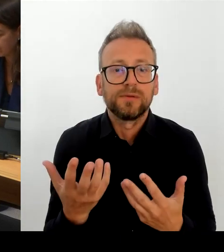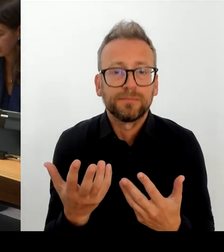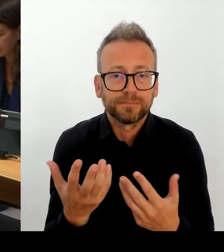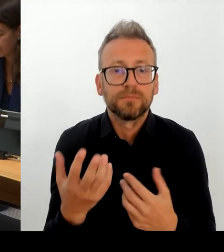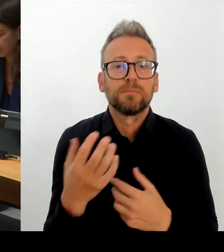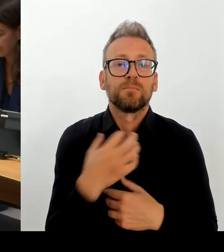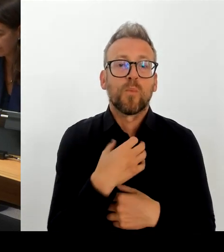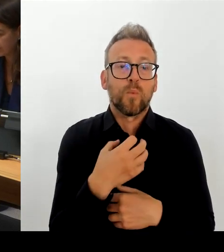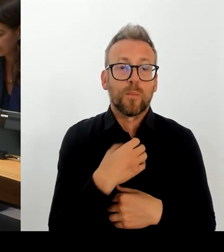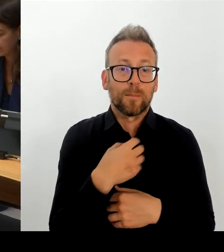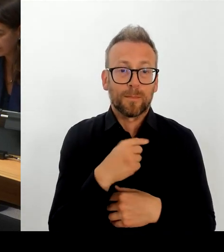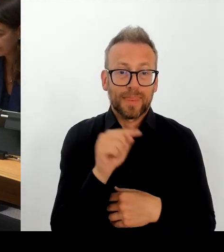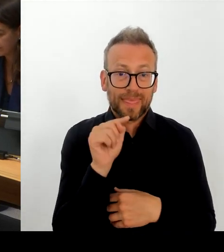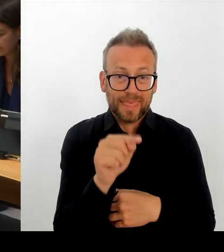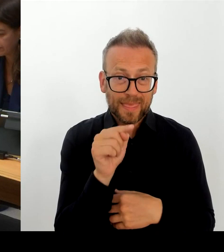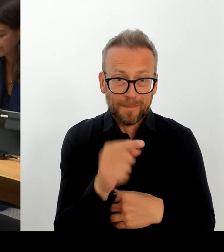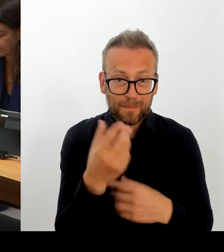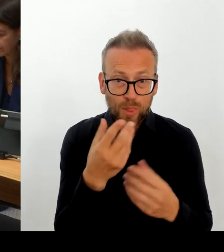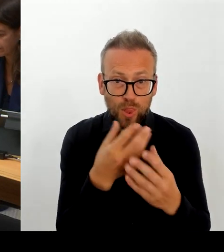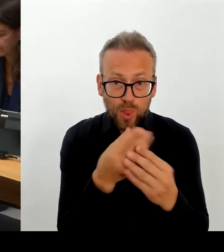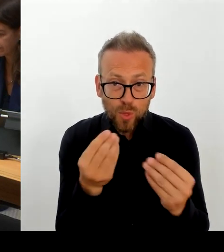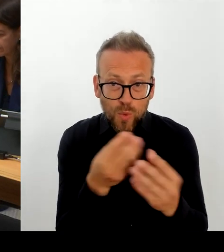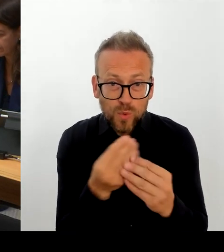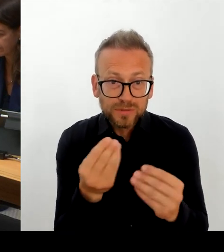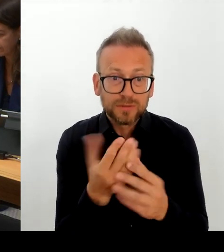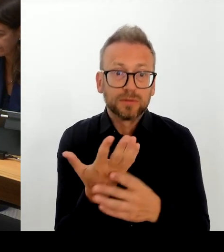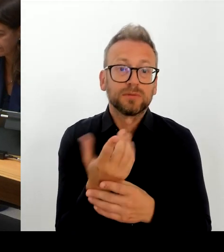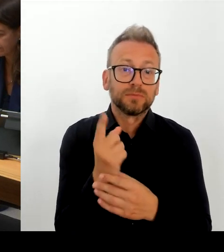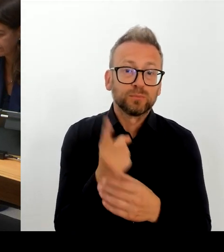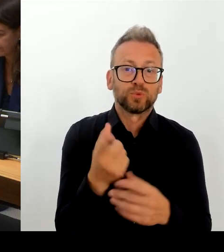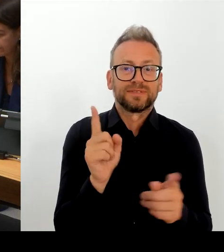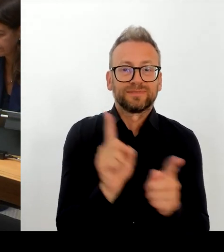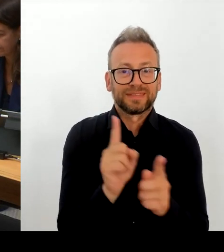unser gesetztes Ziel zu erreichen, dann ist das sicherlich die entschieden beste Lösung.